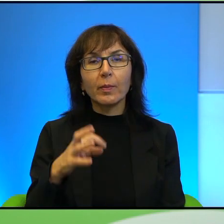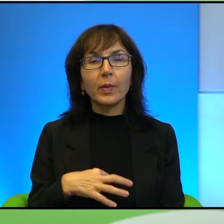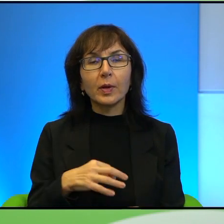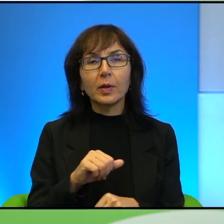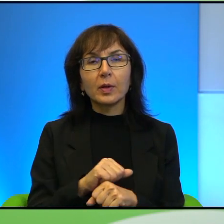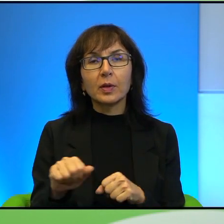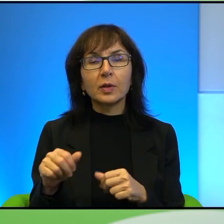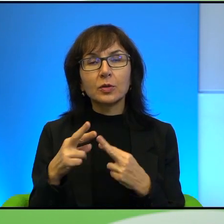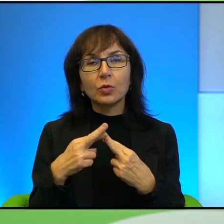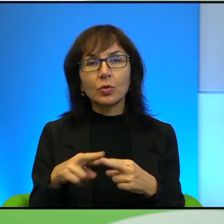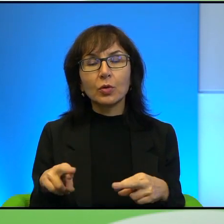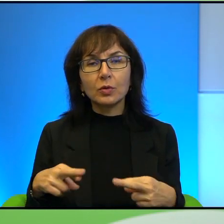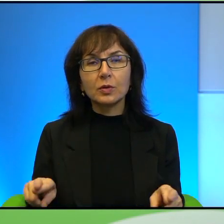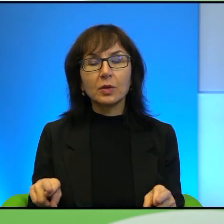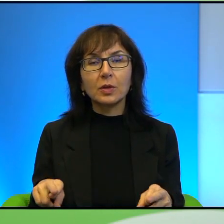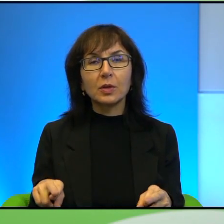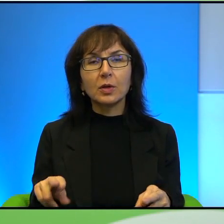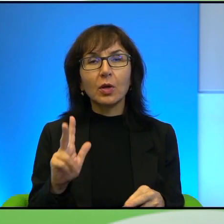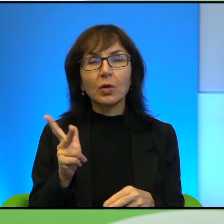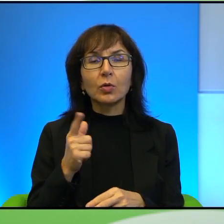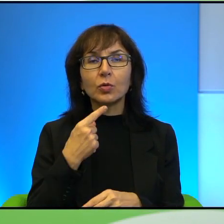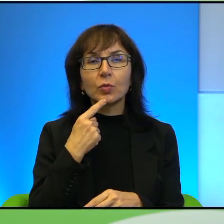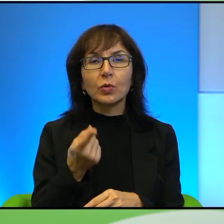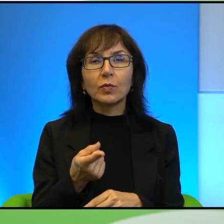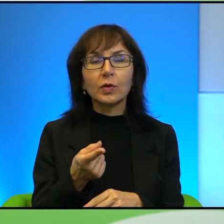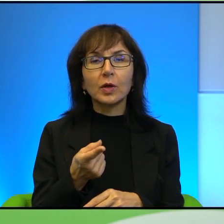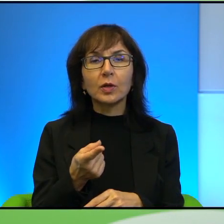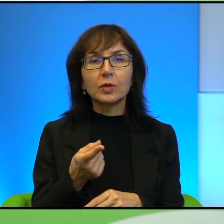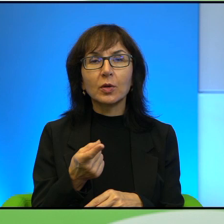takiego, jak tutaj kiedyś ktoś określił, to urwania się z kalendarza trochę,